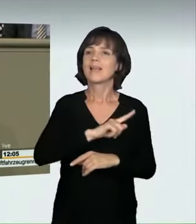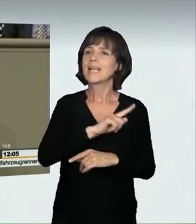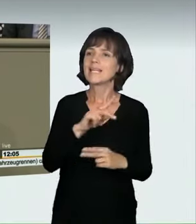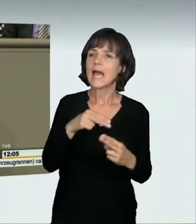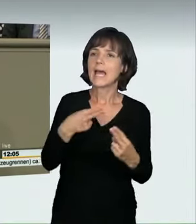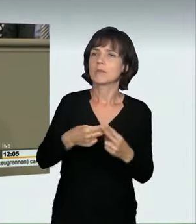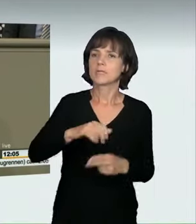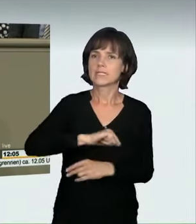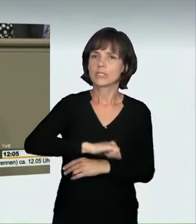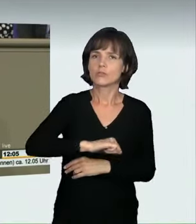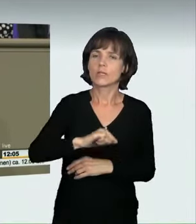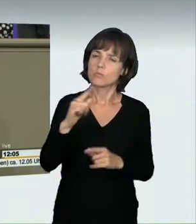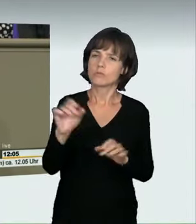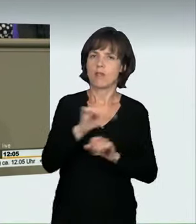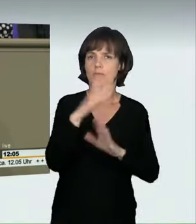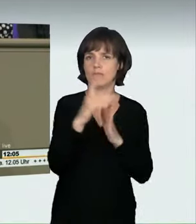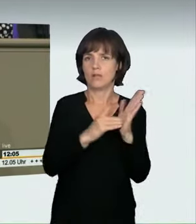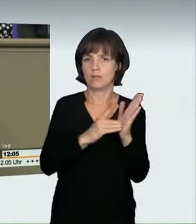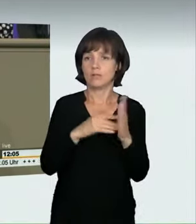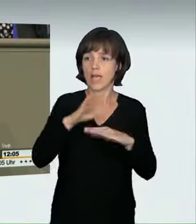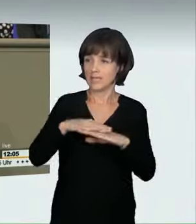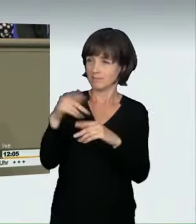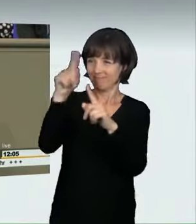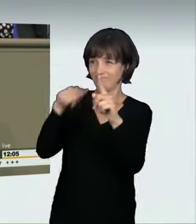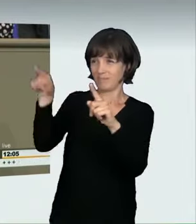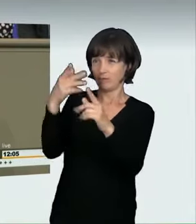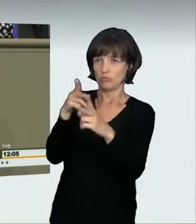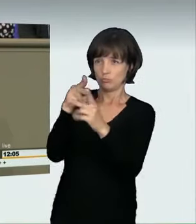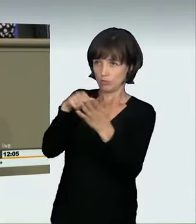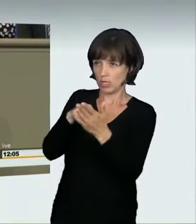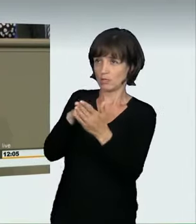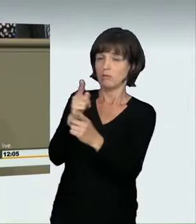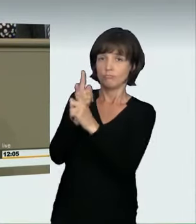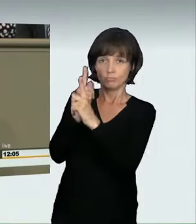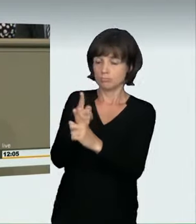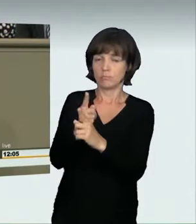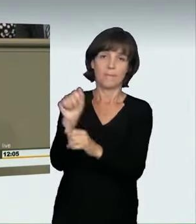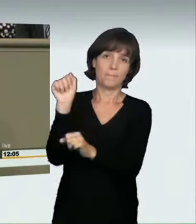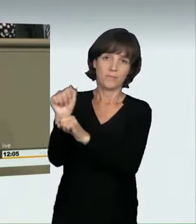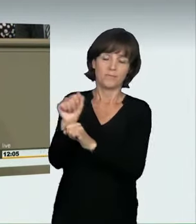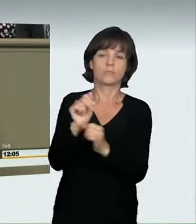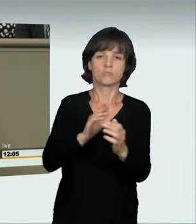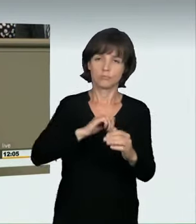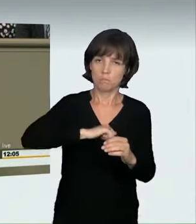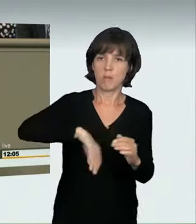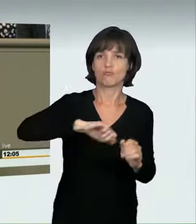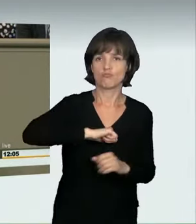ein zu schnelles Fahren, das Geschwindigkeitsbegrenzungen verletzt oder den konkreten Verkehrssituationen zuwiderläuft.